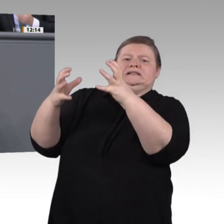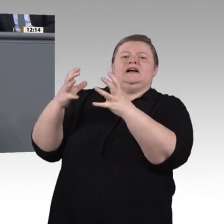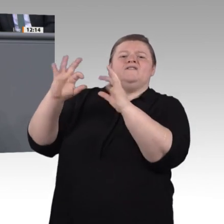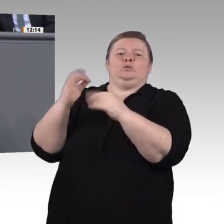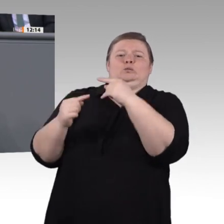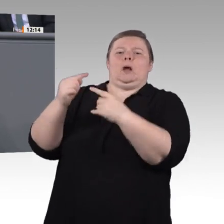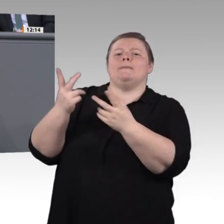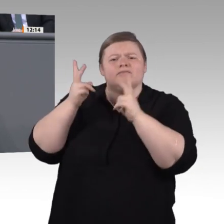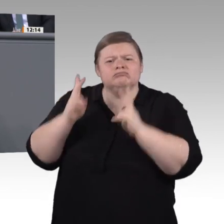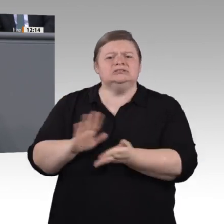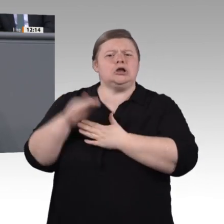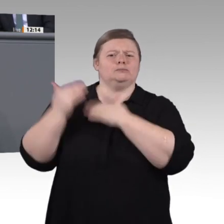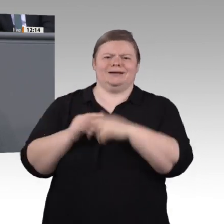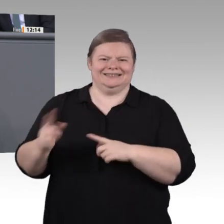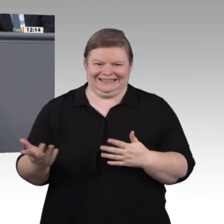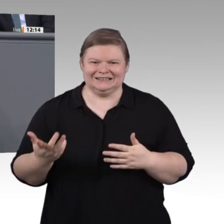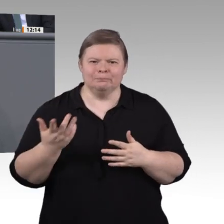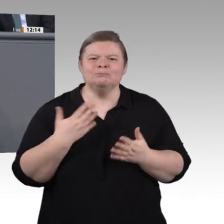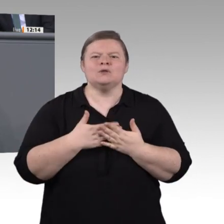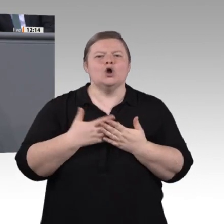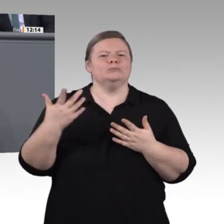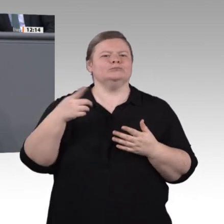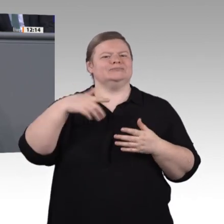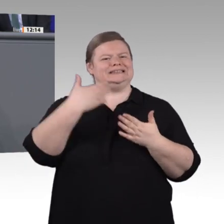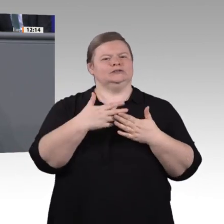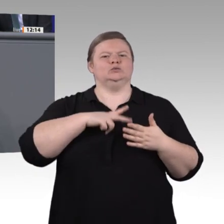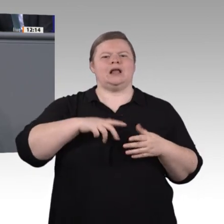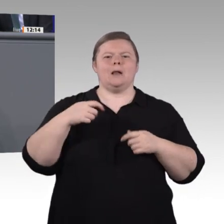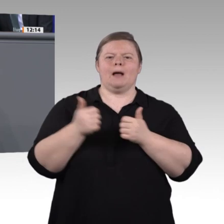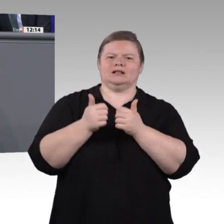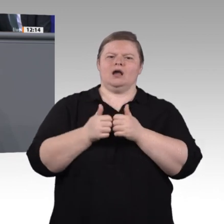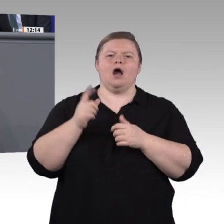sogenannten Future Skills waren wir in 2 3 von 25 Kategorien gar nicht erst